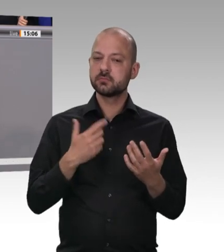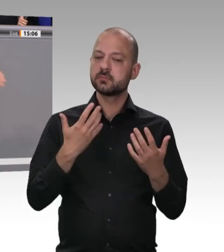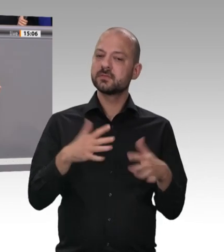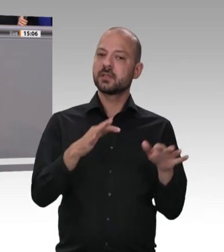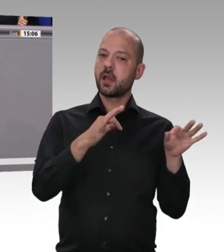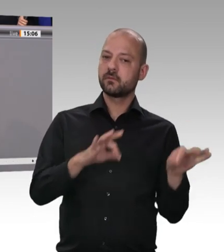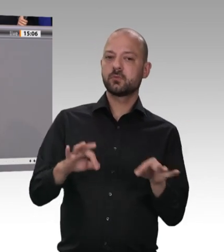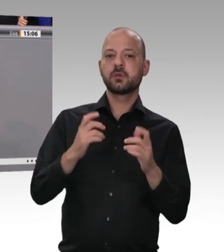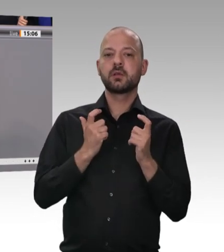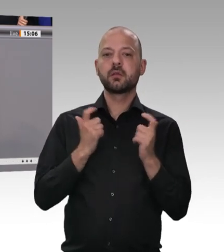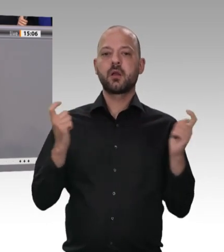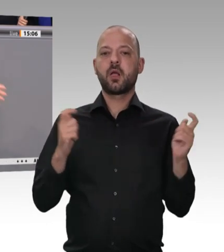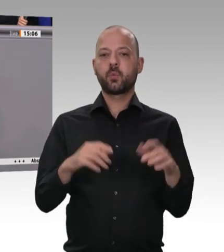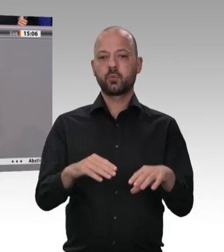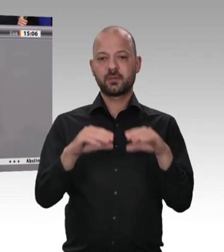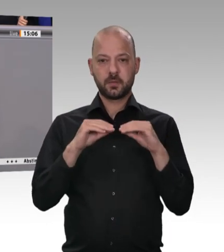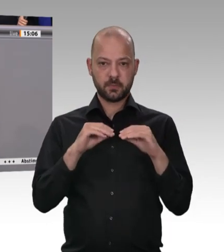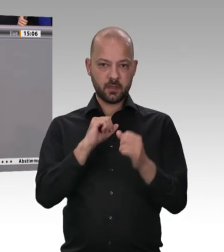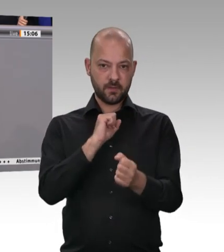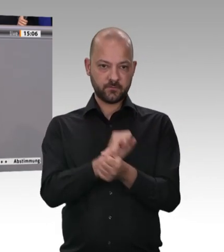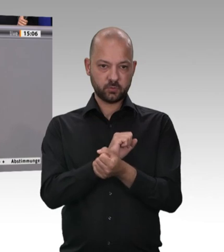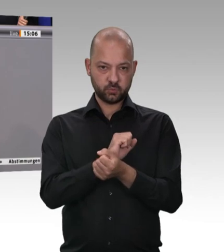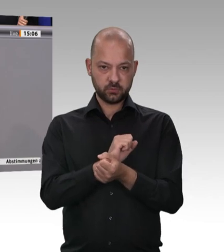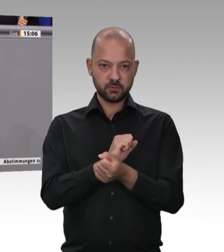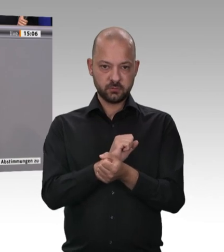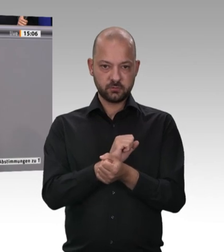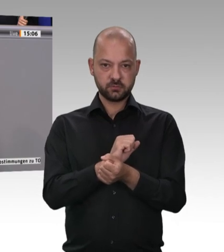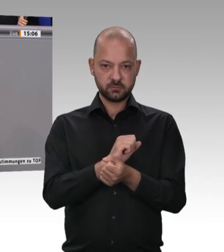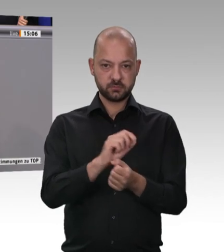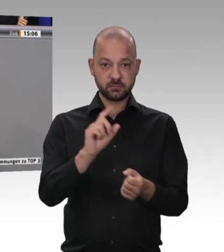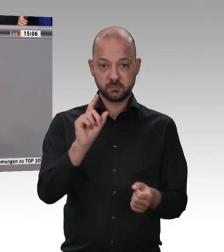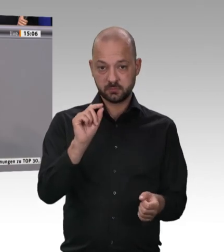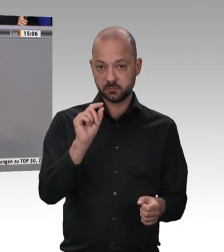die Bezahlung und die Einhaltung des Mindestlohnes dargelegt hätte.